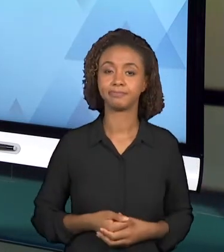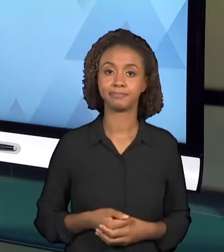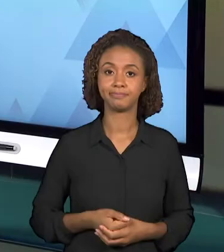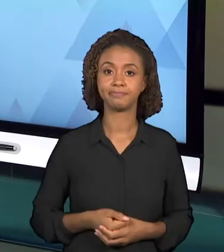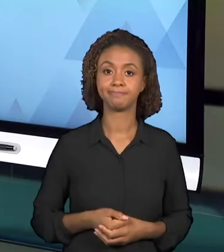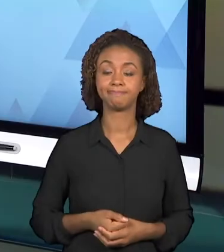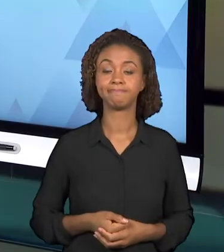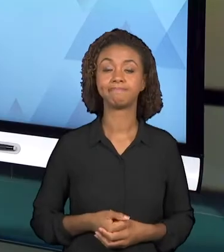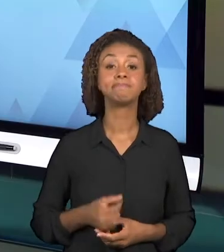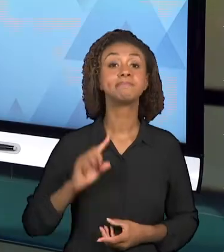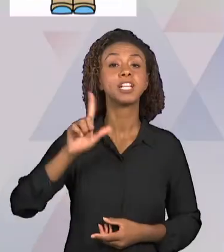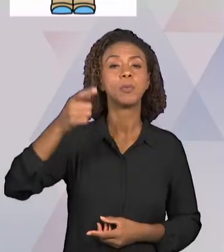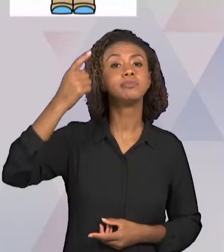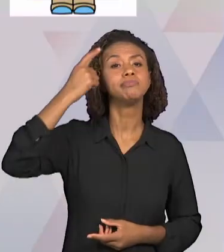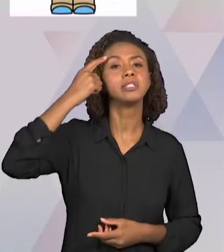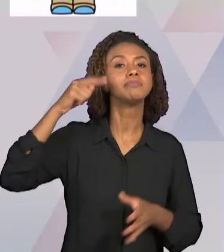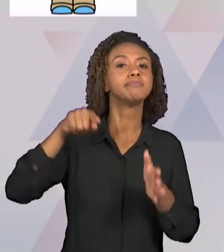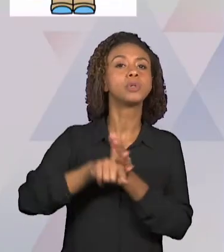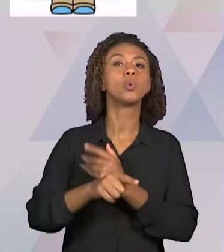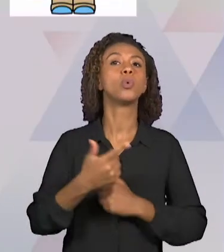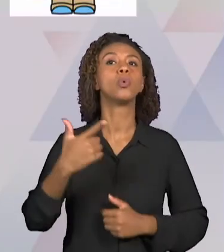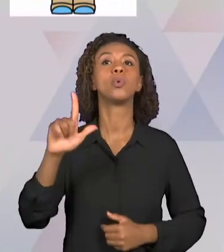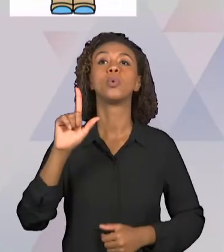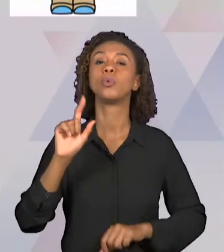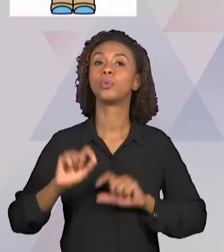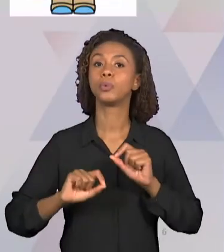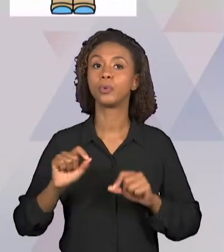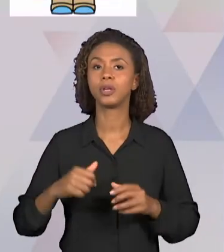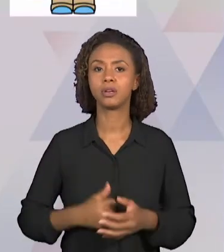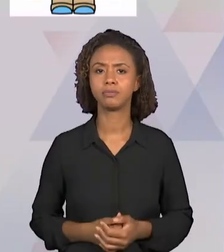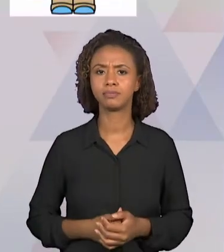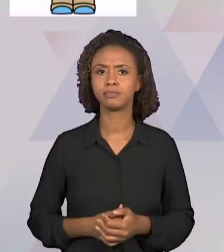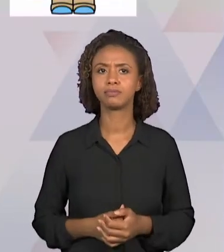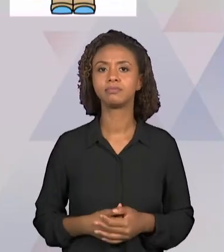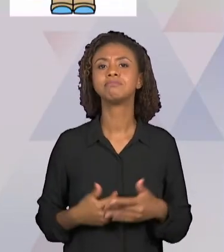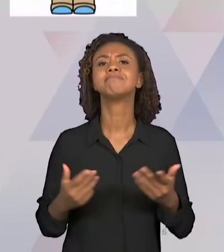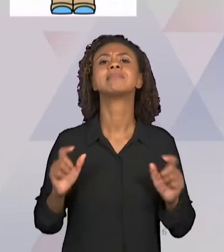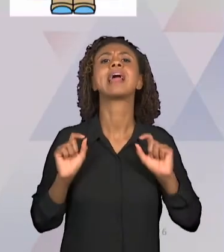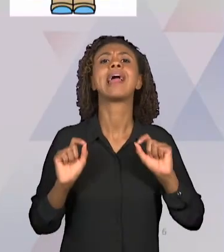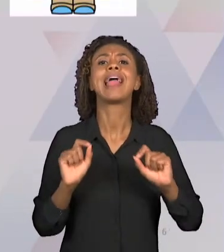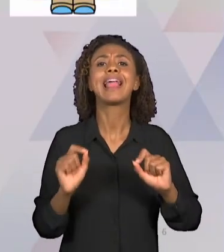PÚBLICO-ALVO, ENTÃO "PARA QUEM" EU ESTOU